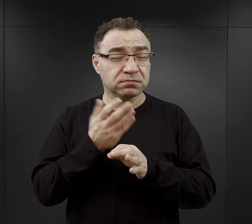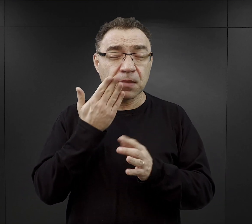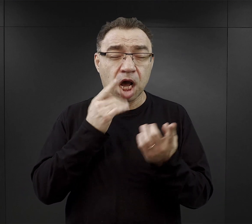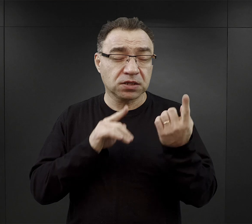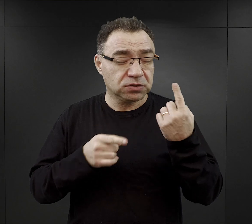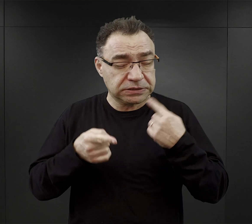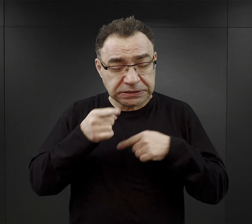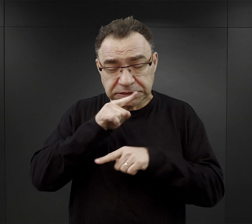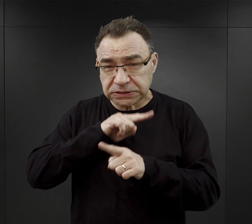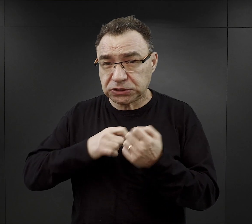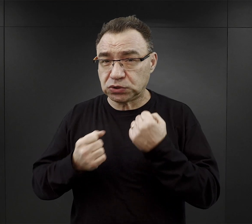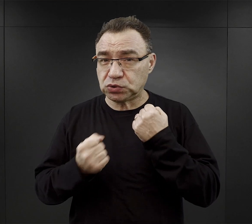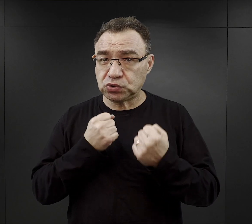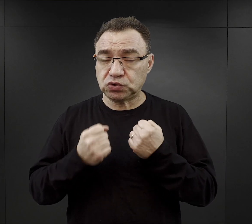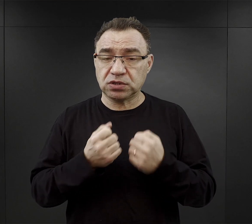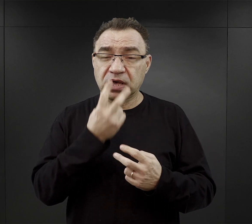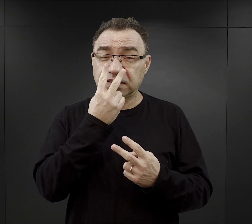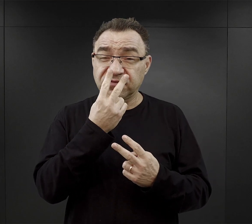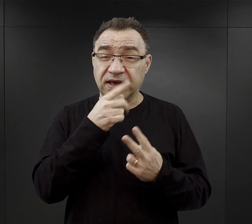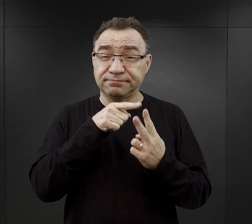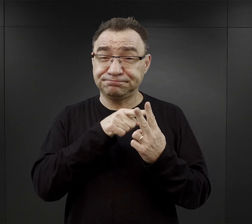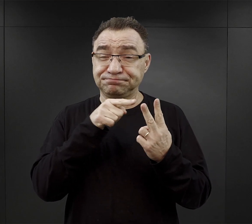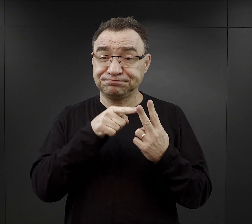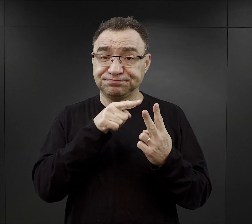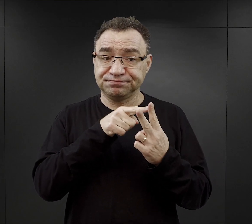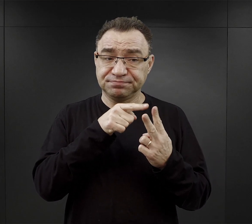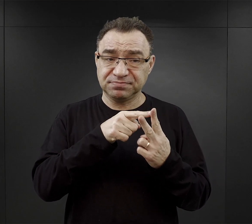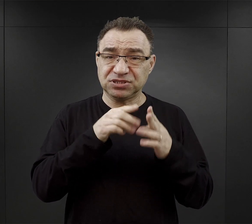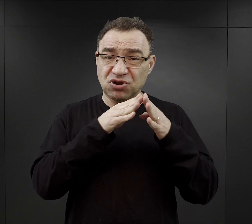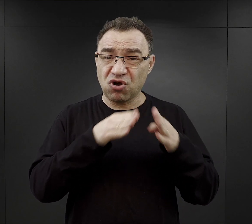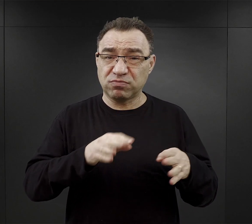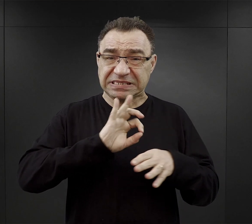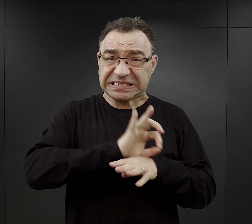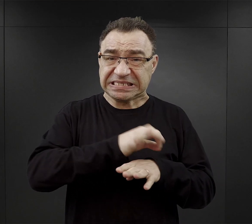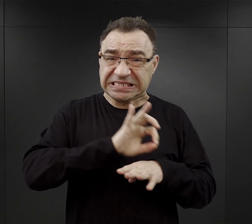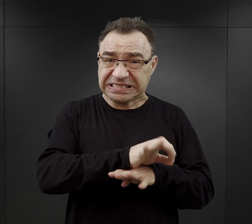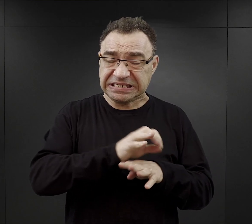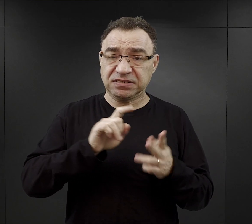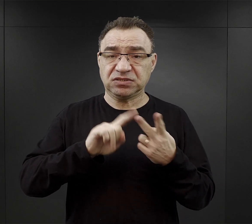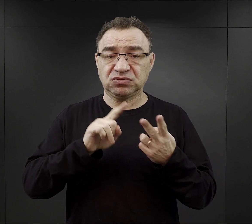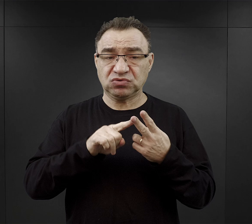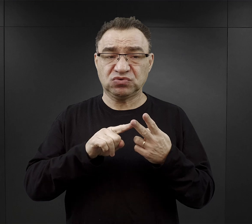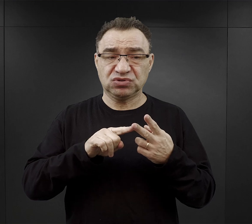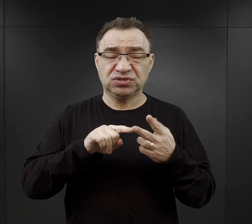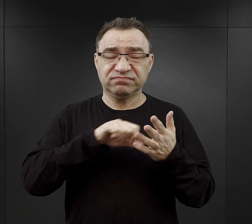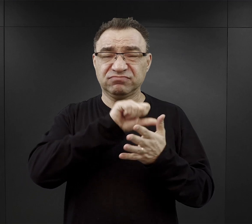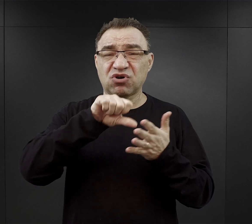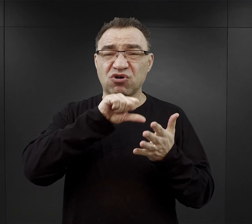Łączył on dwie funkcje: obozu koncentracyjnego i ośrodka zagłady w komorach gazowych.